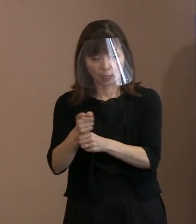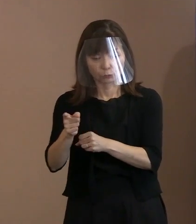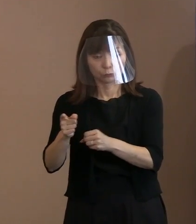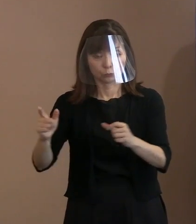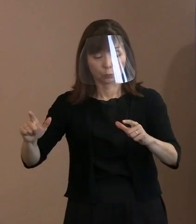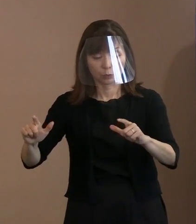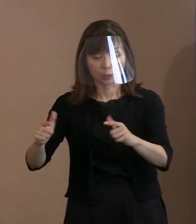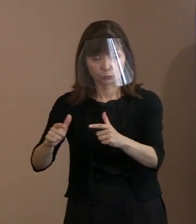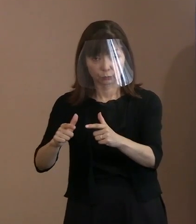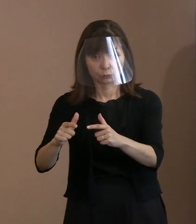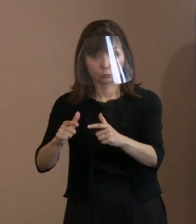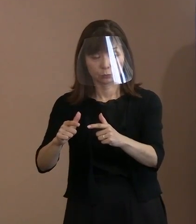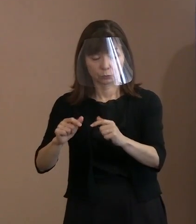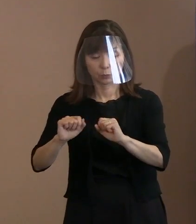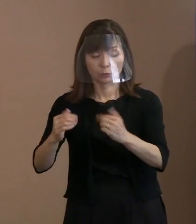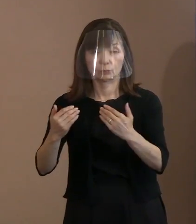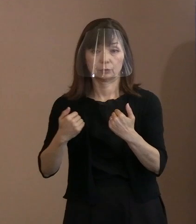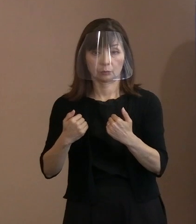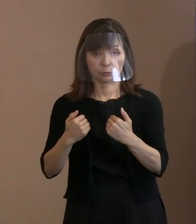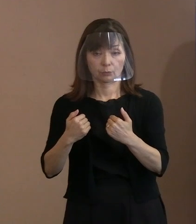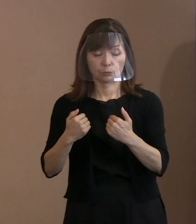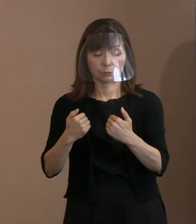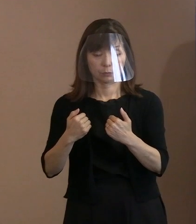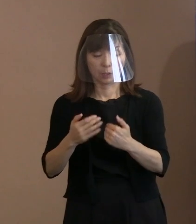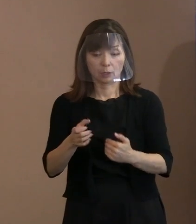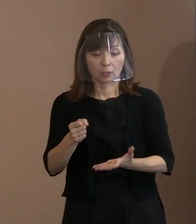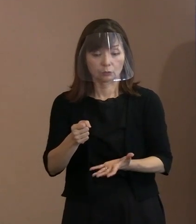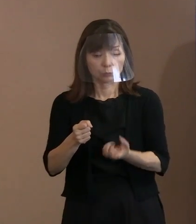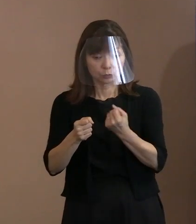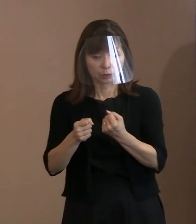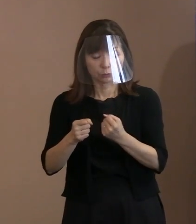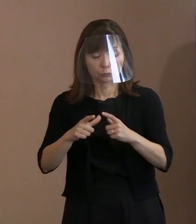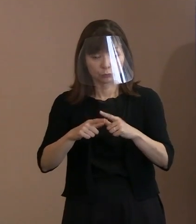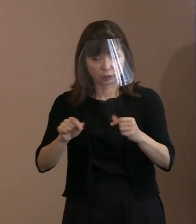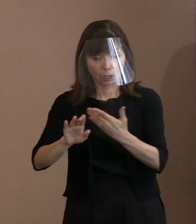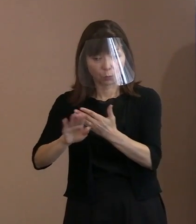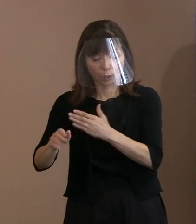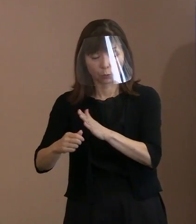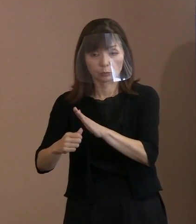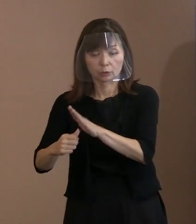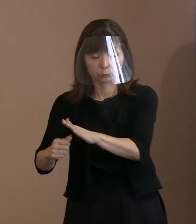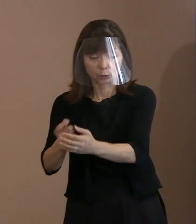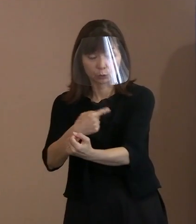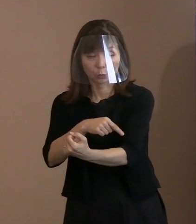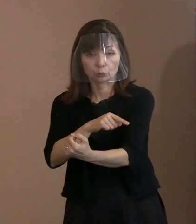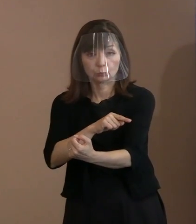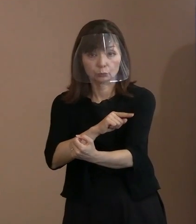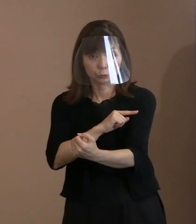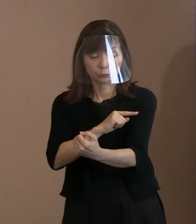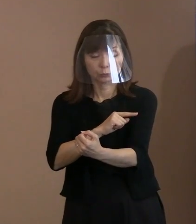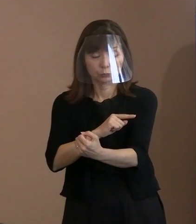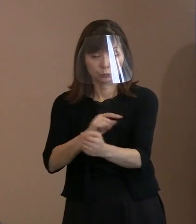抑止力という効果があるとなれば 広げるんだけどないんだから､